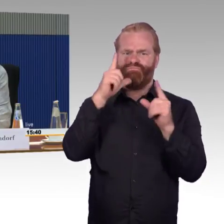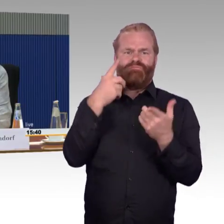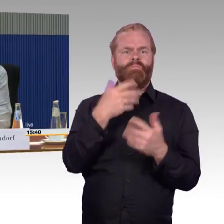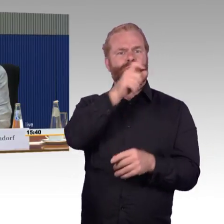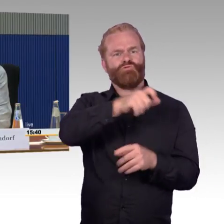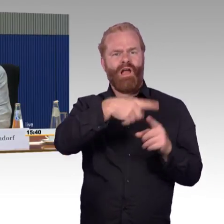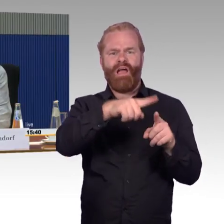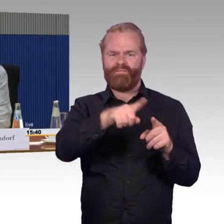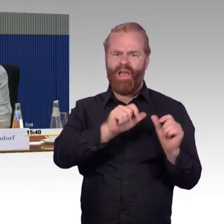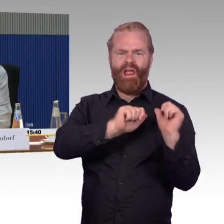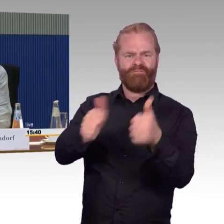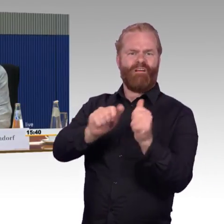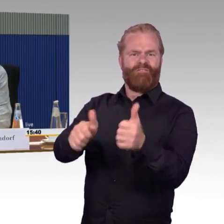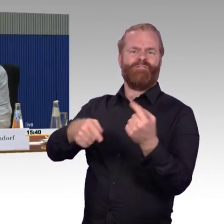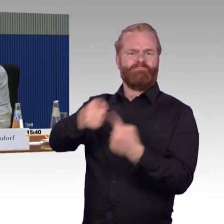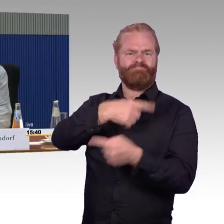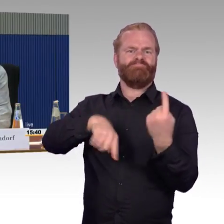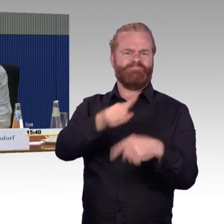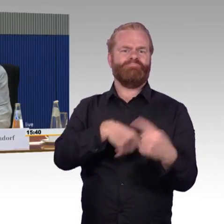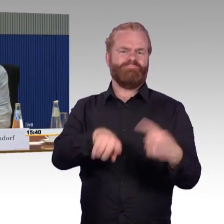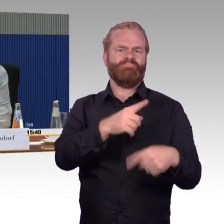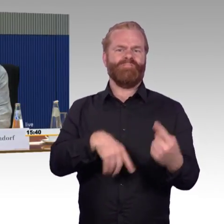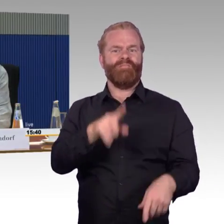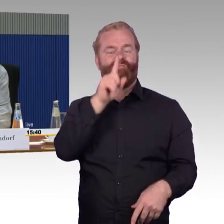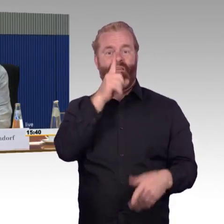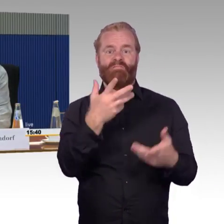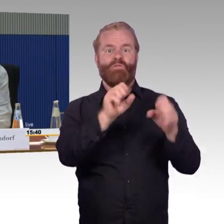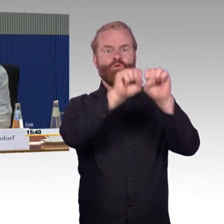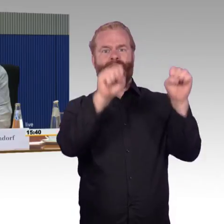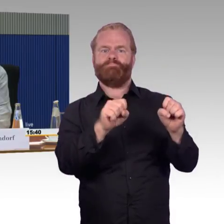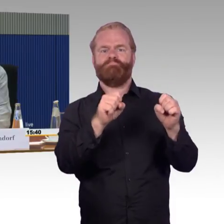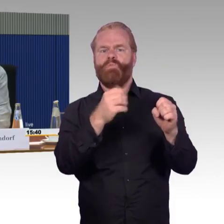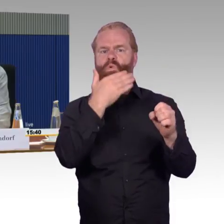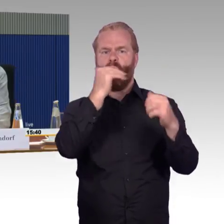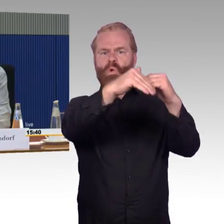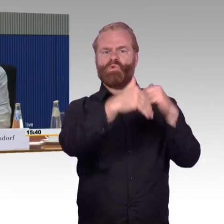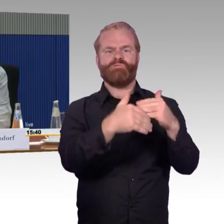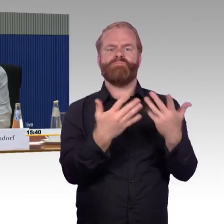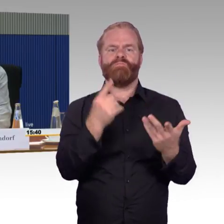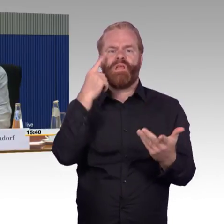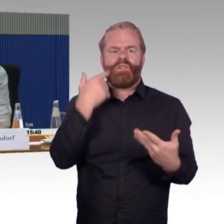es werden immer neue Aktionen bei der Bahn losgetreten. Es soll alles verbessert werden, es sollen elektronische Signaltechniken